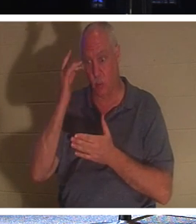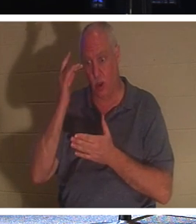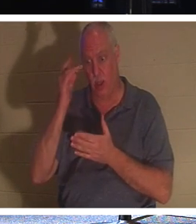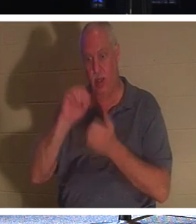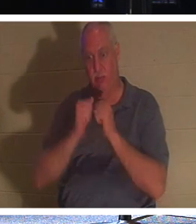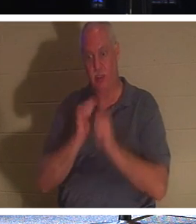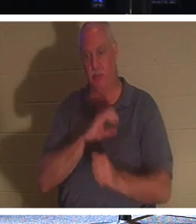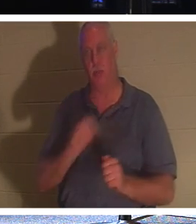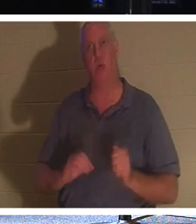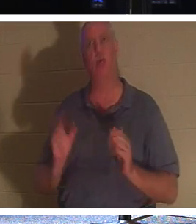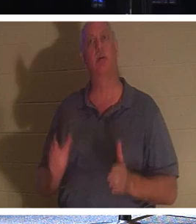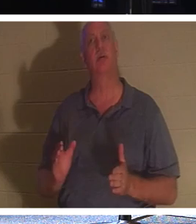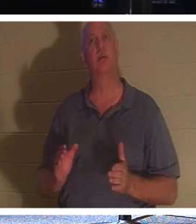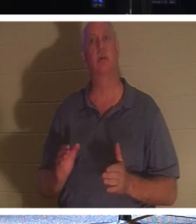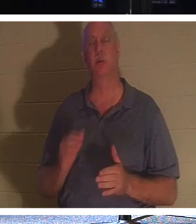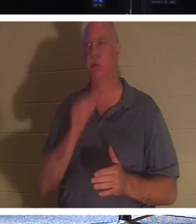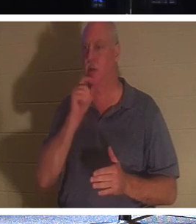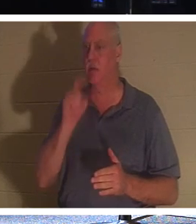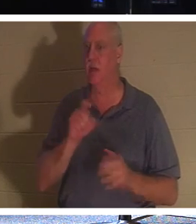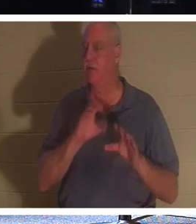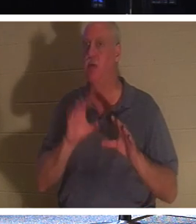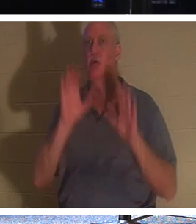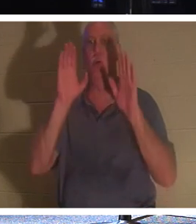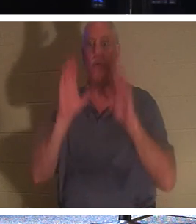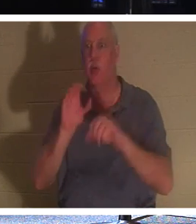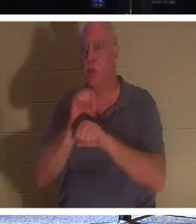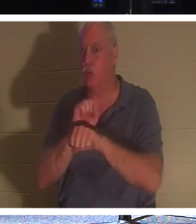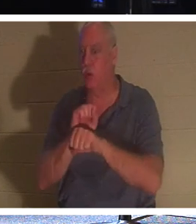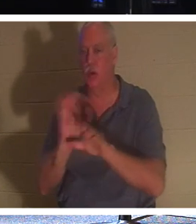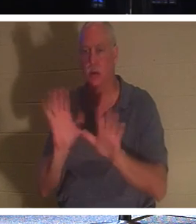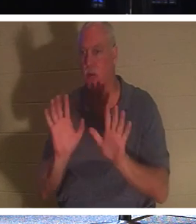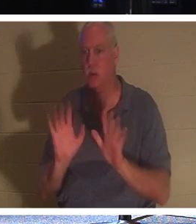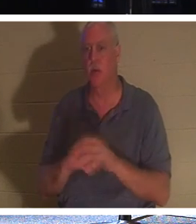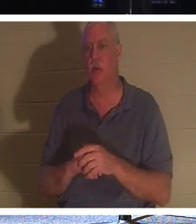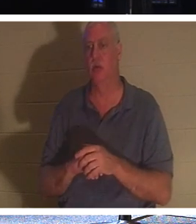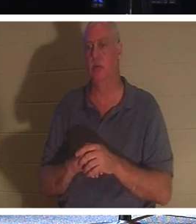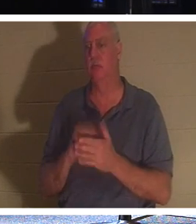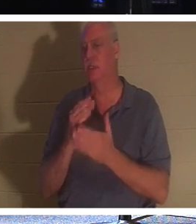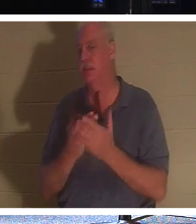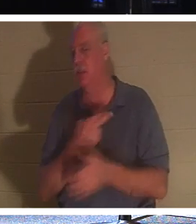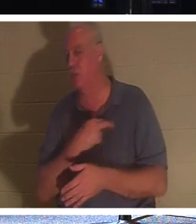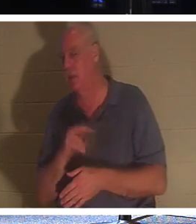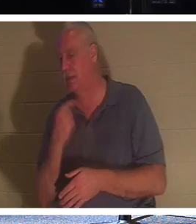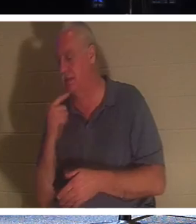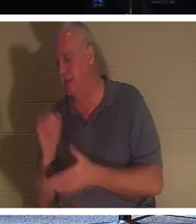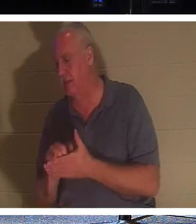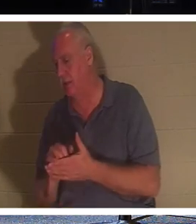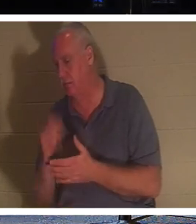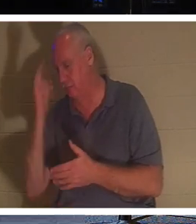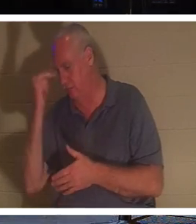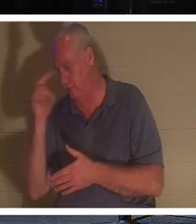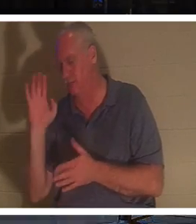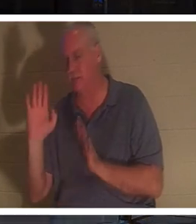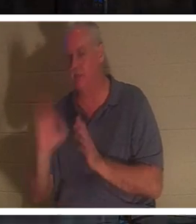Им не нужно делать фантастические вещи, как говорят некоторые религии. Но христианин; человек, получивший